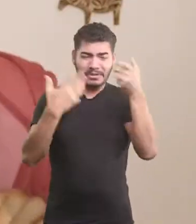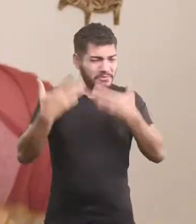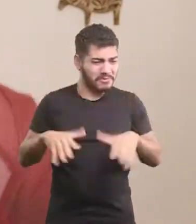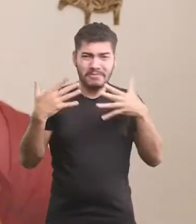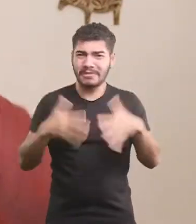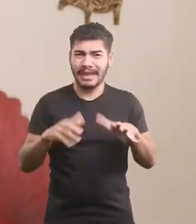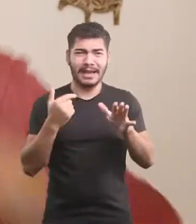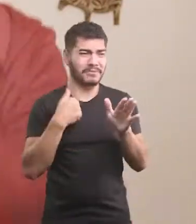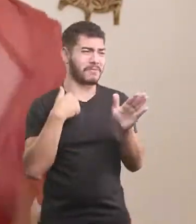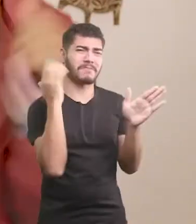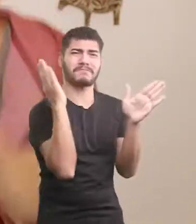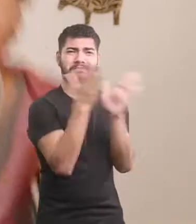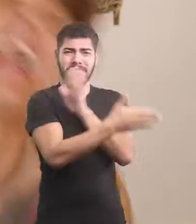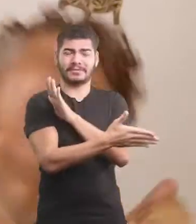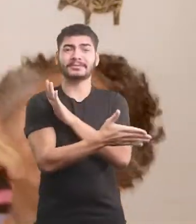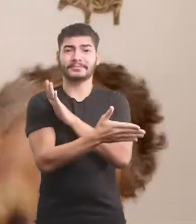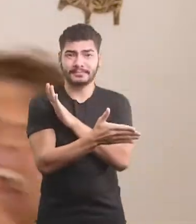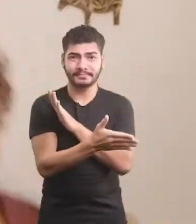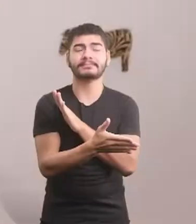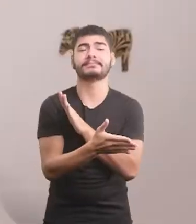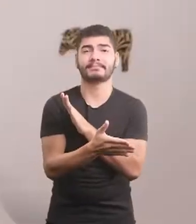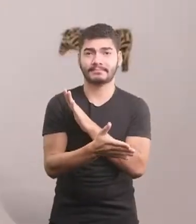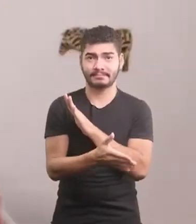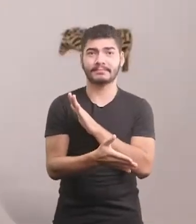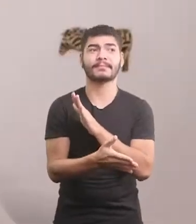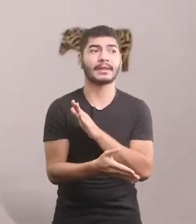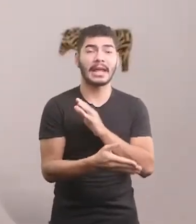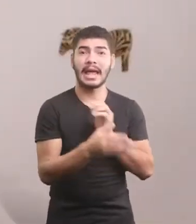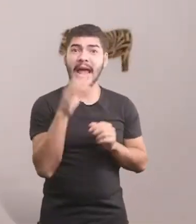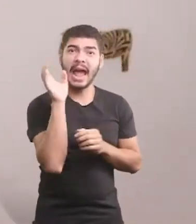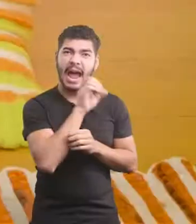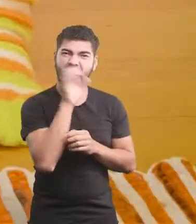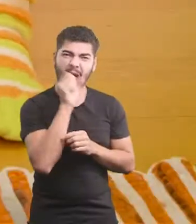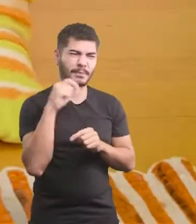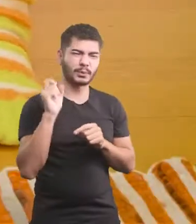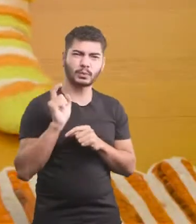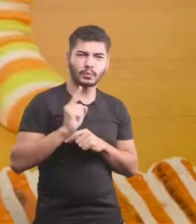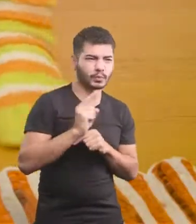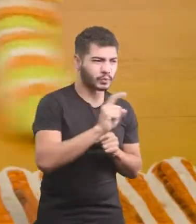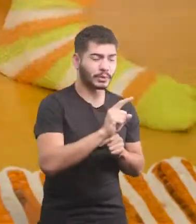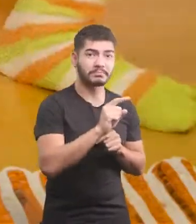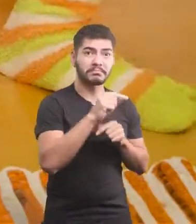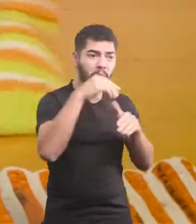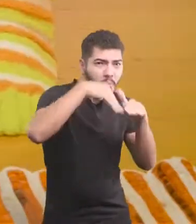Não quero mais levar bicada, fui... Primeiro passo, pisou no buraco